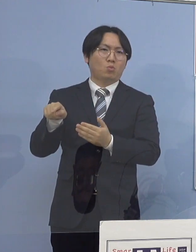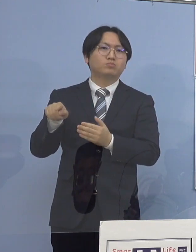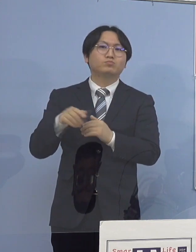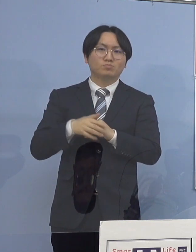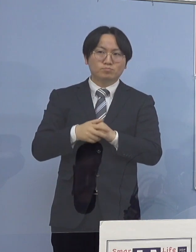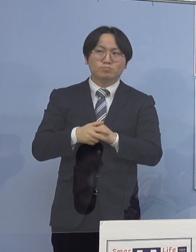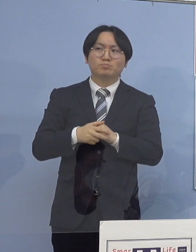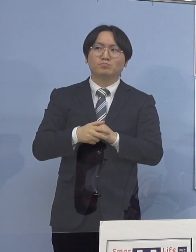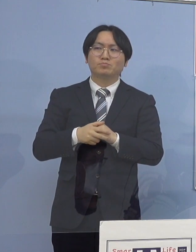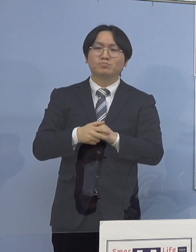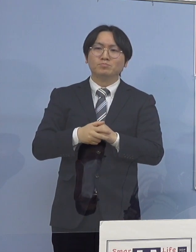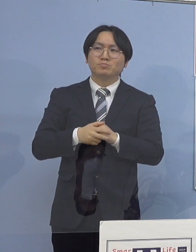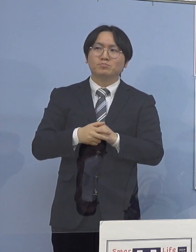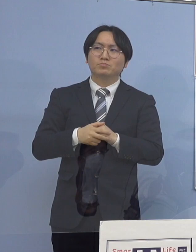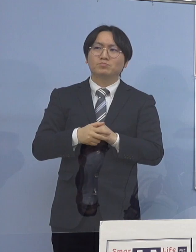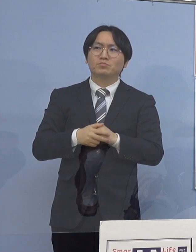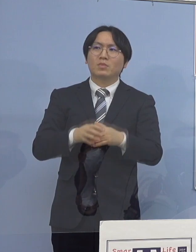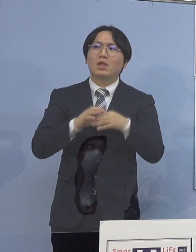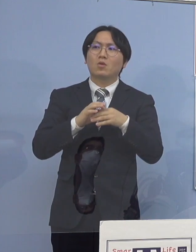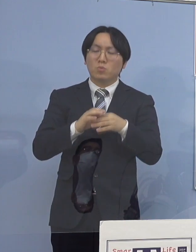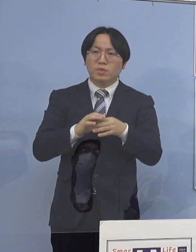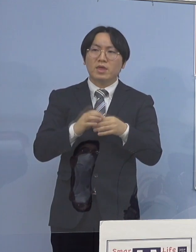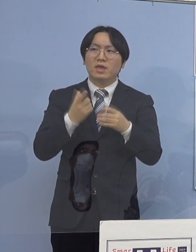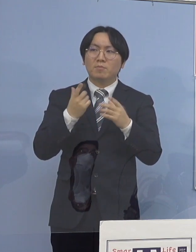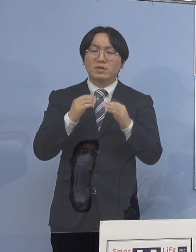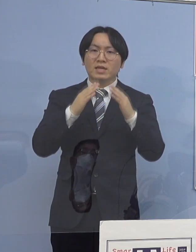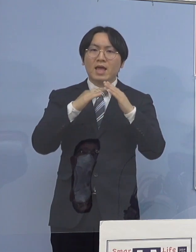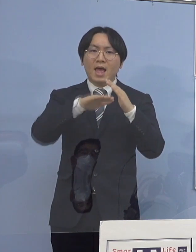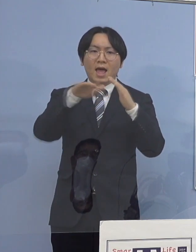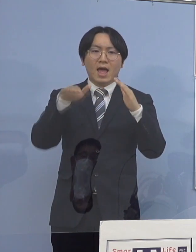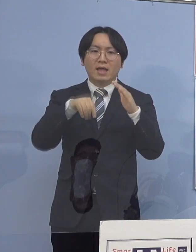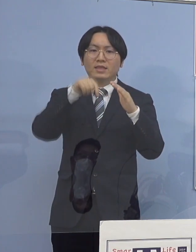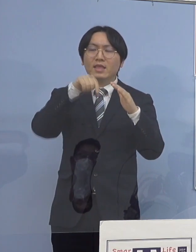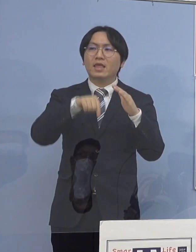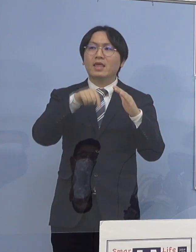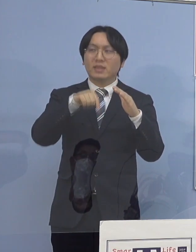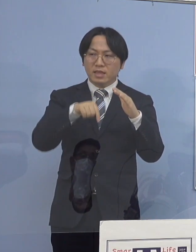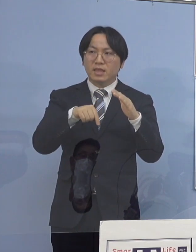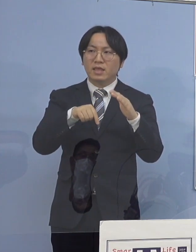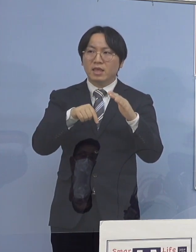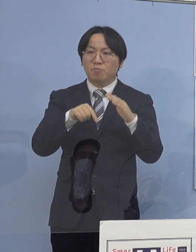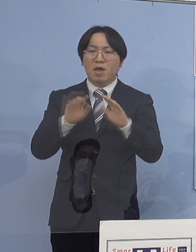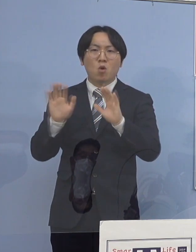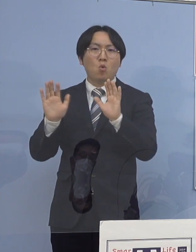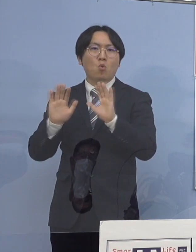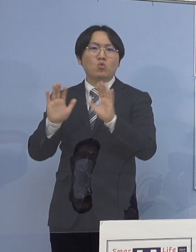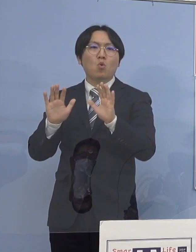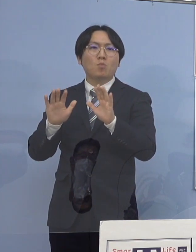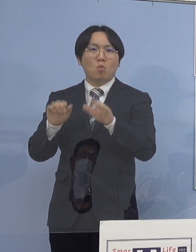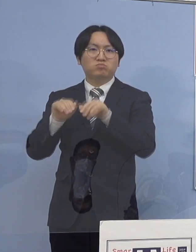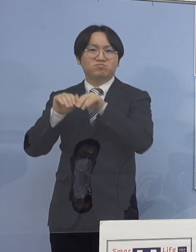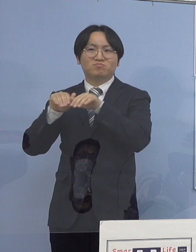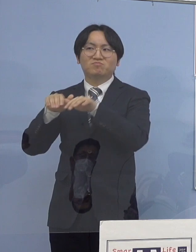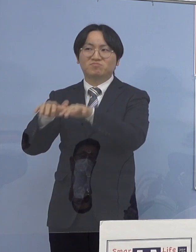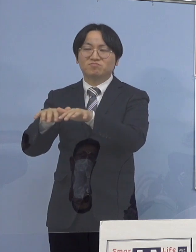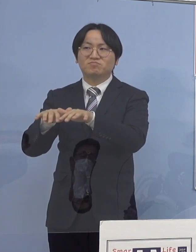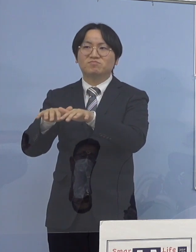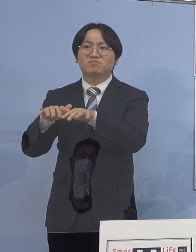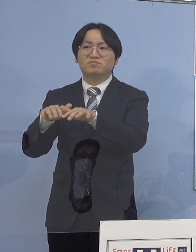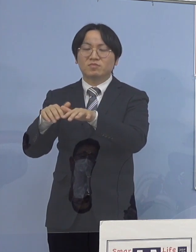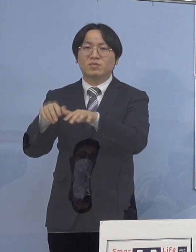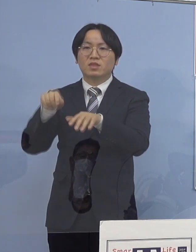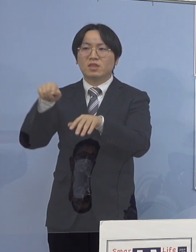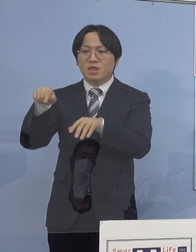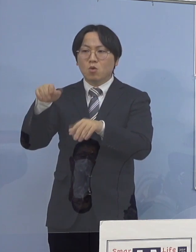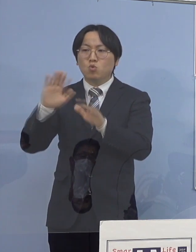ということで、家庭内から児童生徒の皆さん方に移って それが施設の中で拡がる